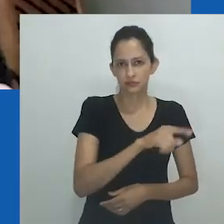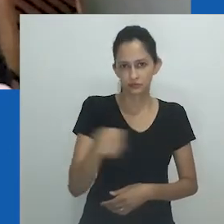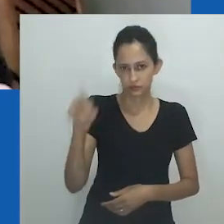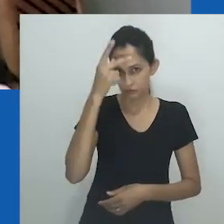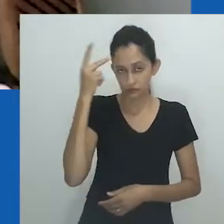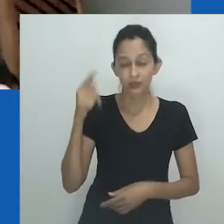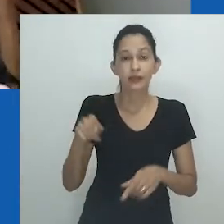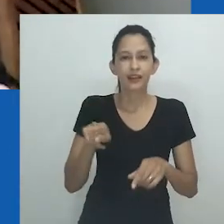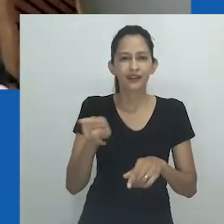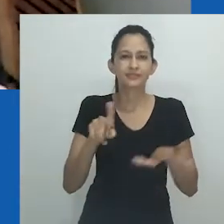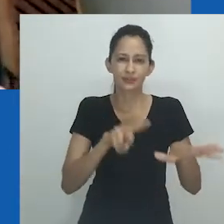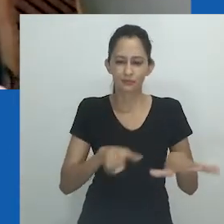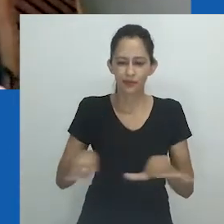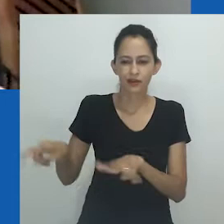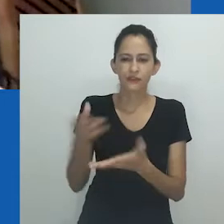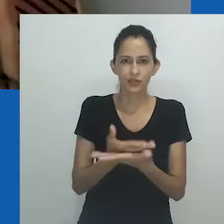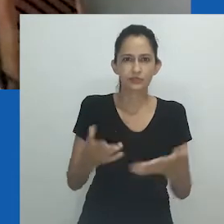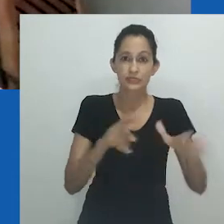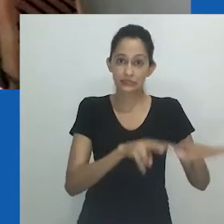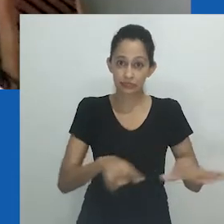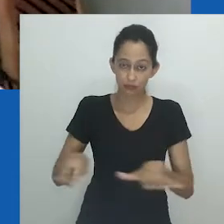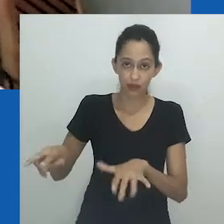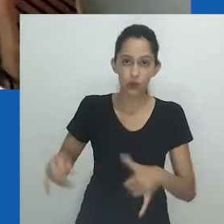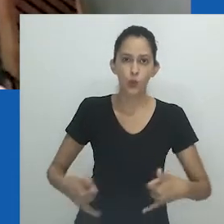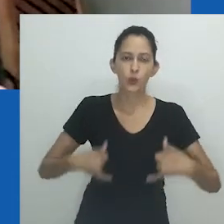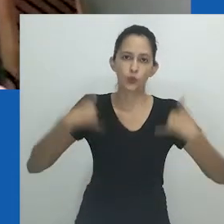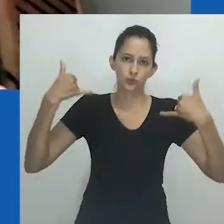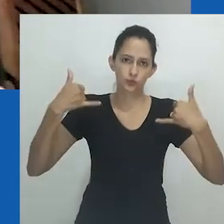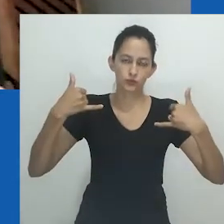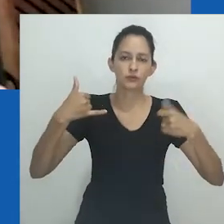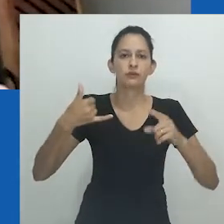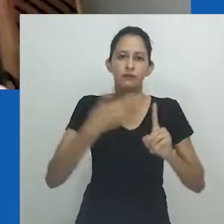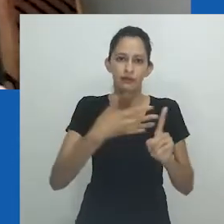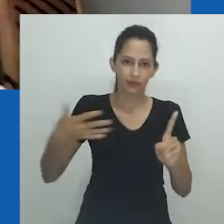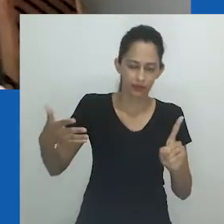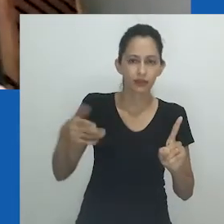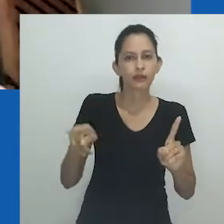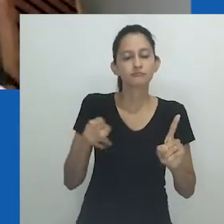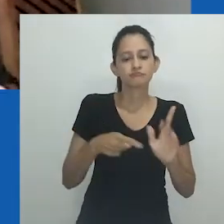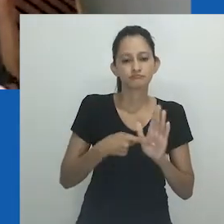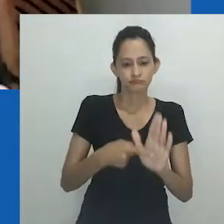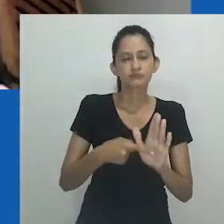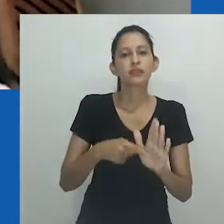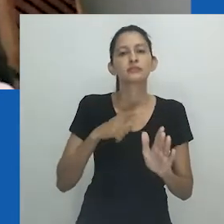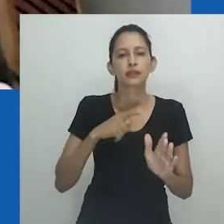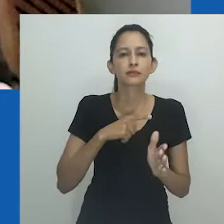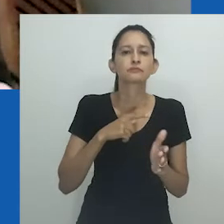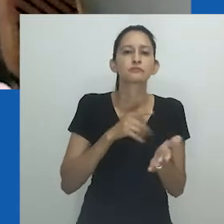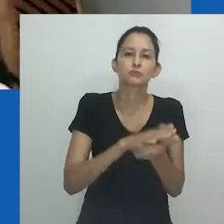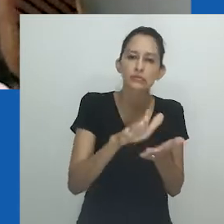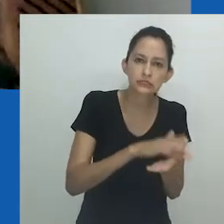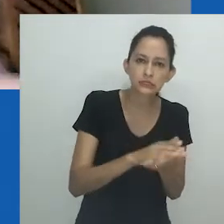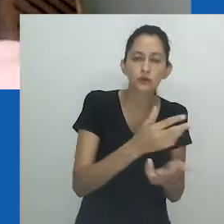Na Pride Week, a Semana do Orgulho de Cape Town, ela conduz quem lê seu manuscrito pela intrincada produção mas,